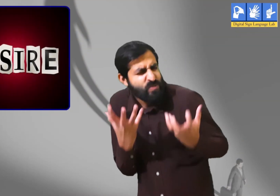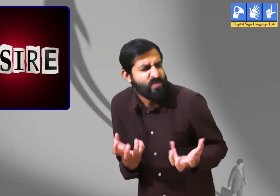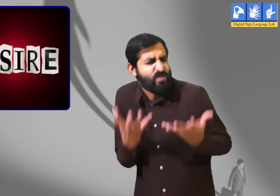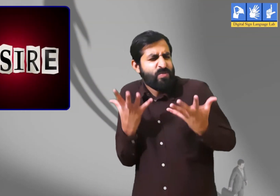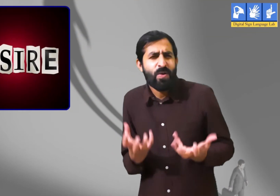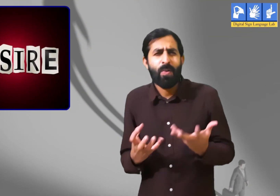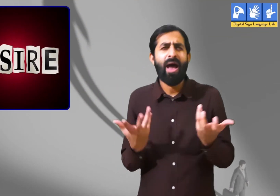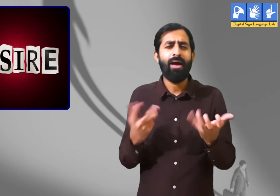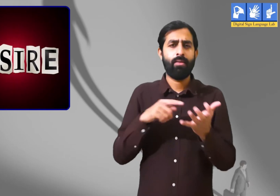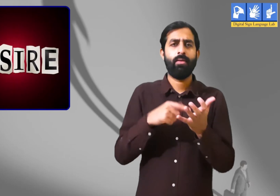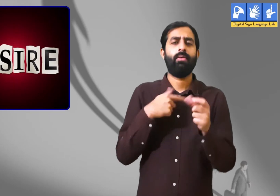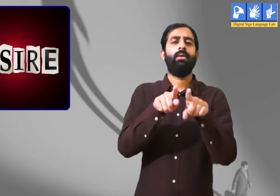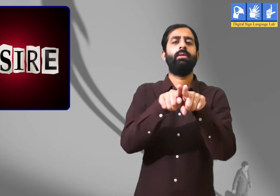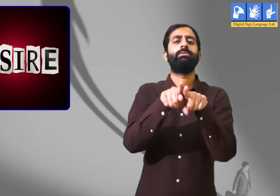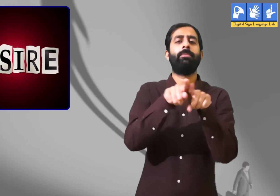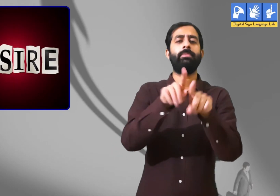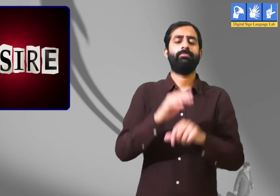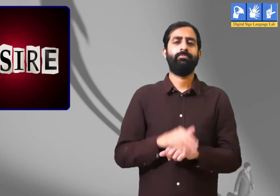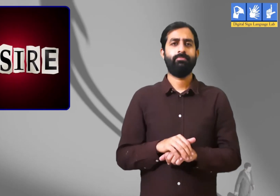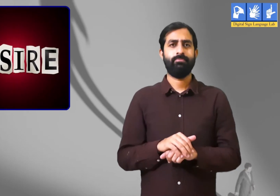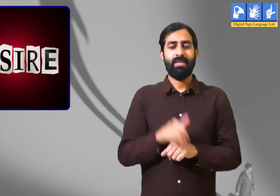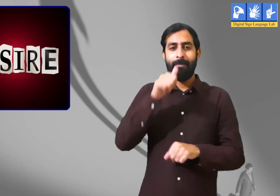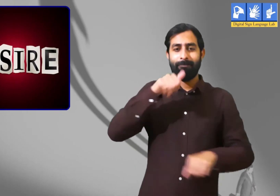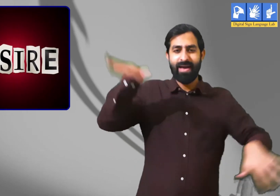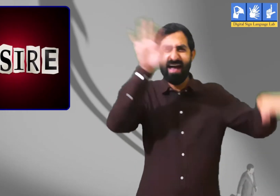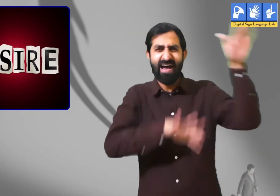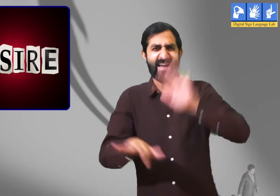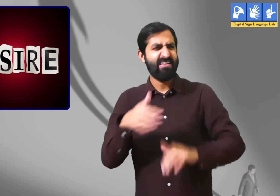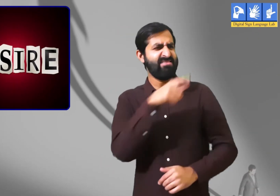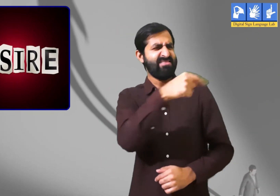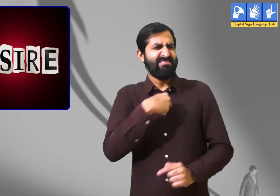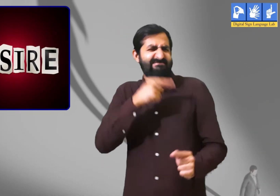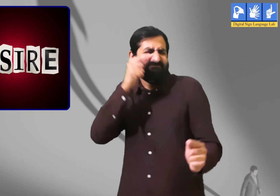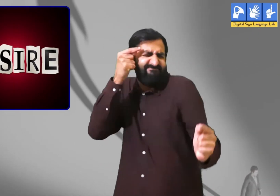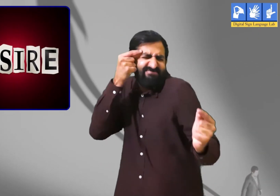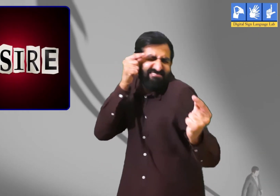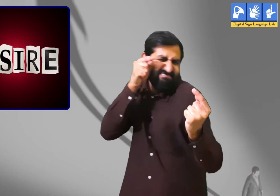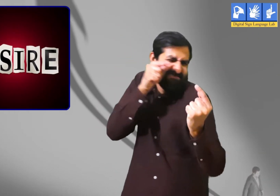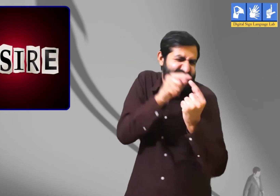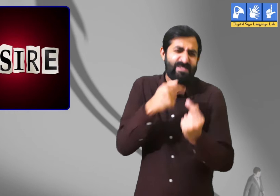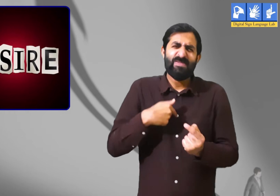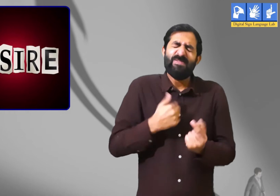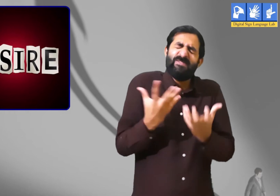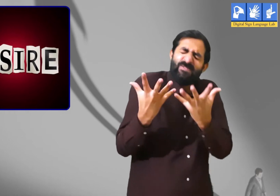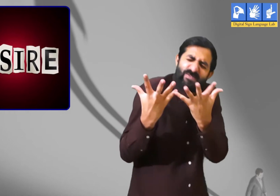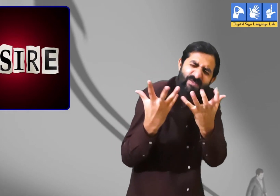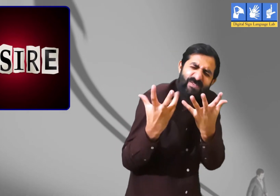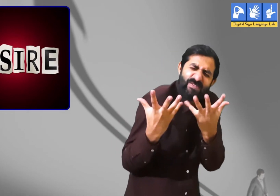चाहत उदाहरण मुझे तैराकी करने का बहुत शौक हैं ।